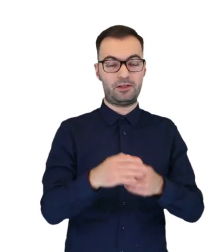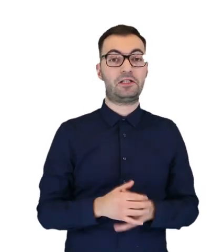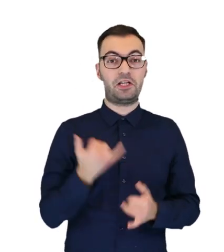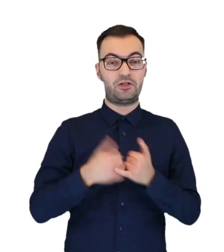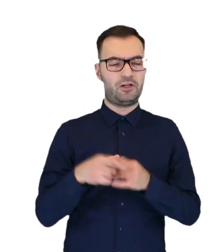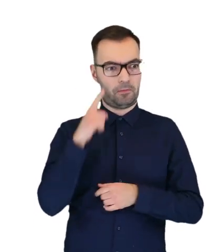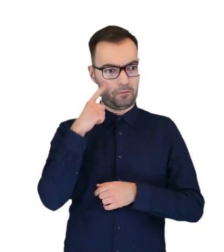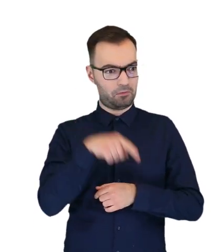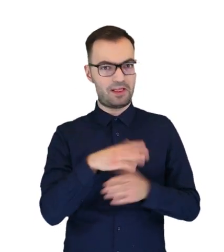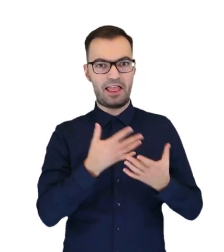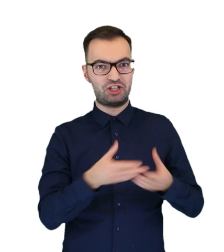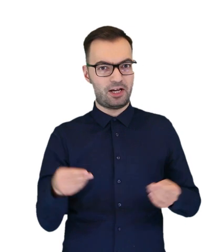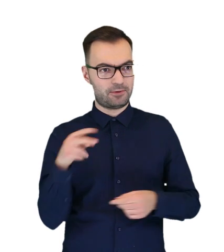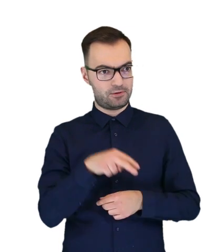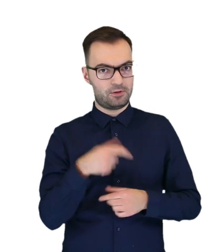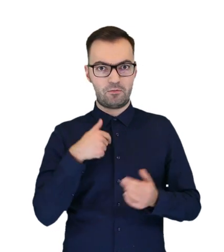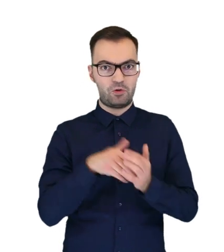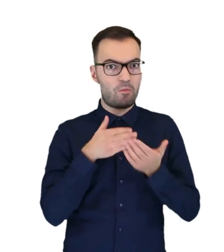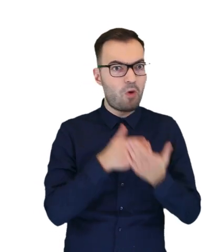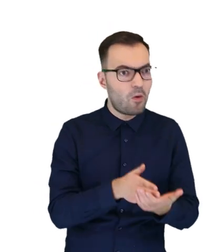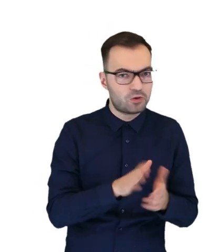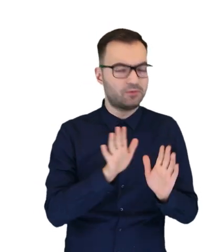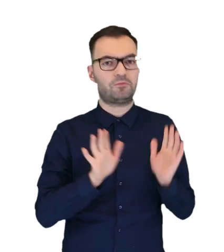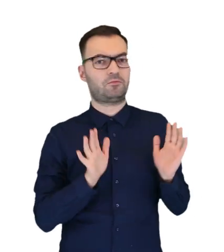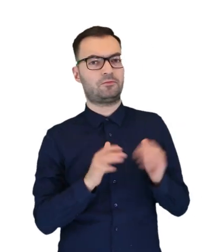Czy taka sytuacja wymaga jakiejś pomocy temu ptaku?